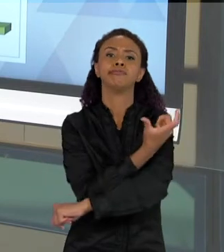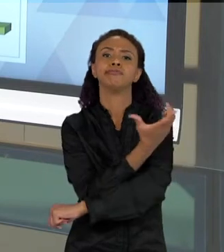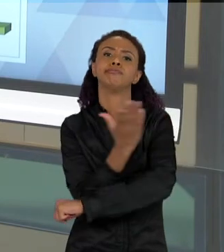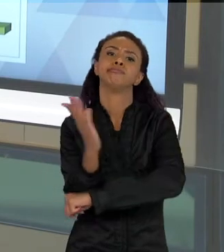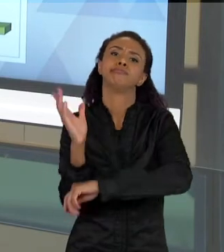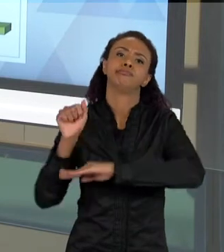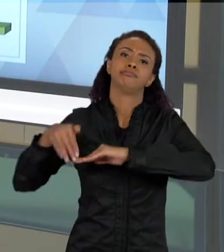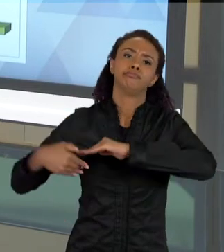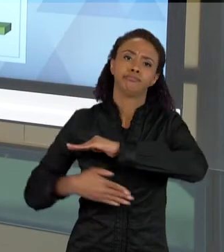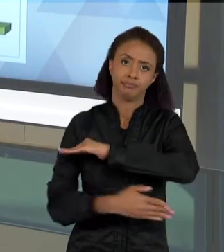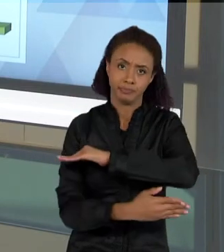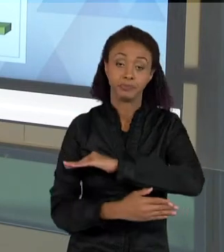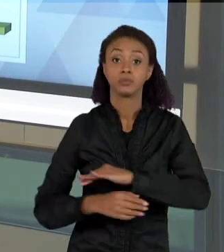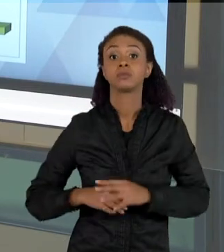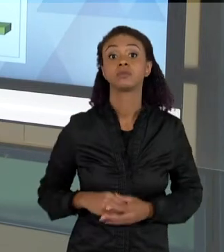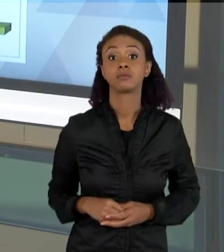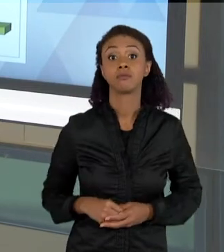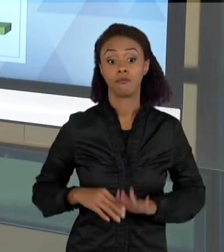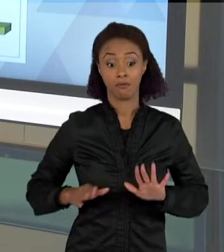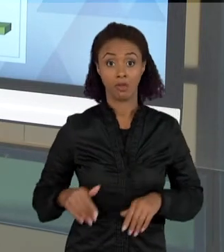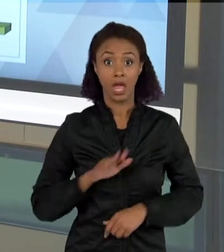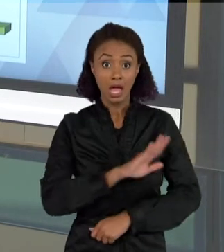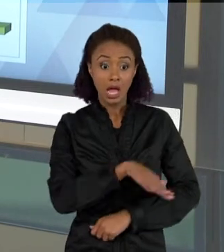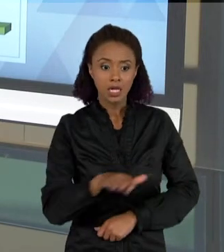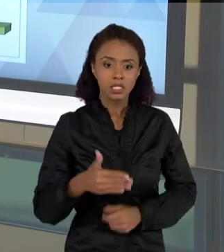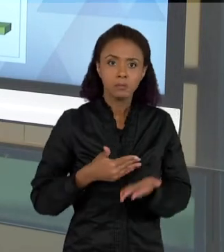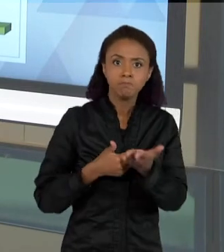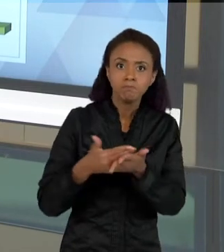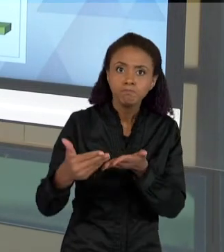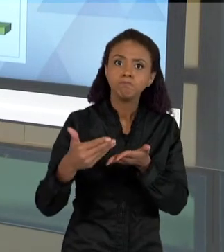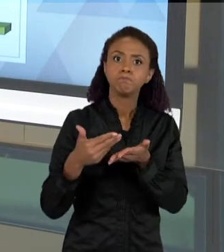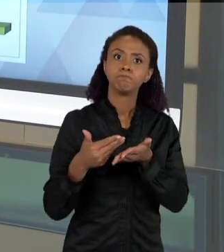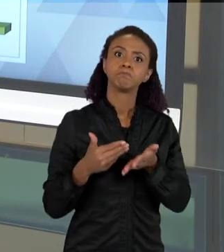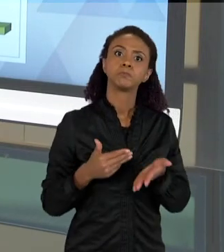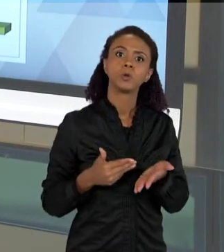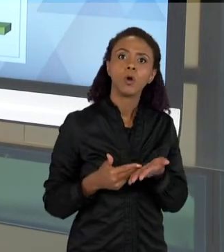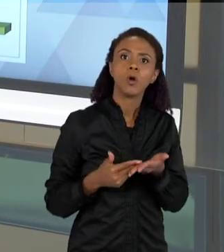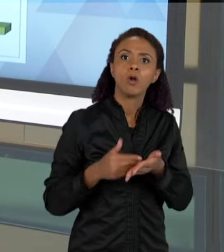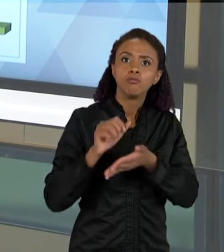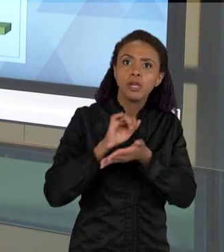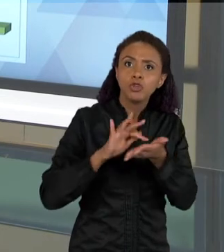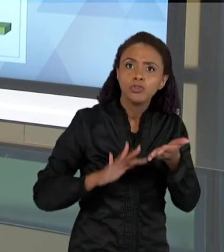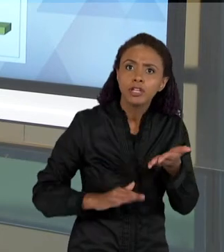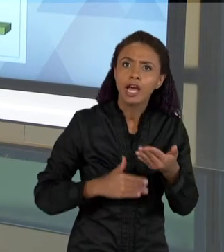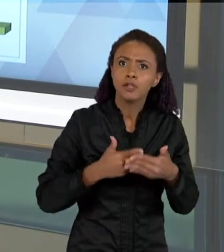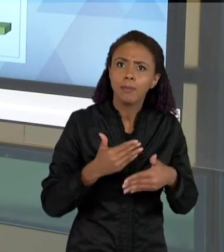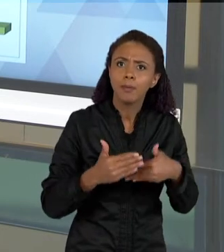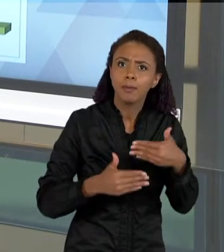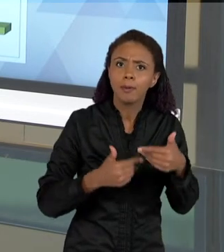CRIANÇAS VÃO TRABALHANDO COM AS ATIVIDADES DA SEQUÊNCIA, A COMPLEXIDADE